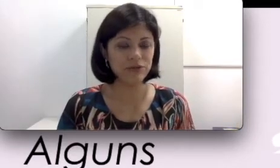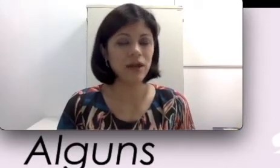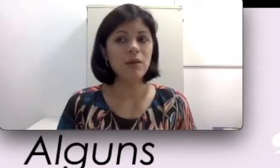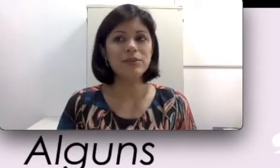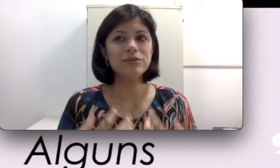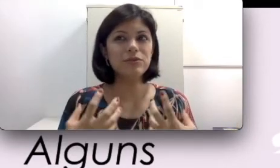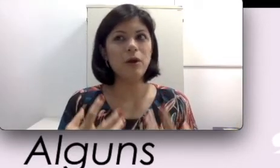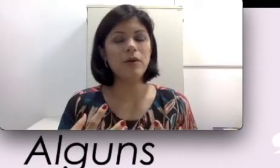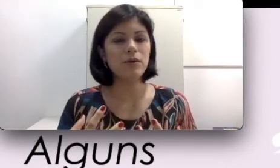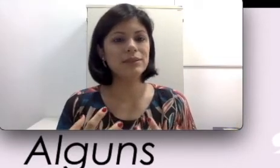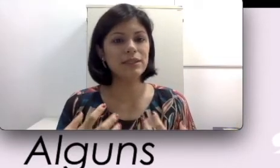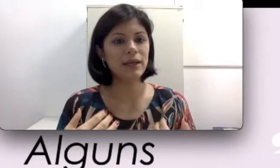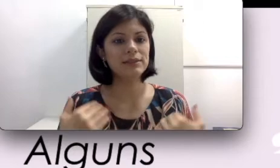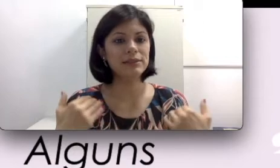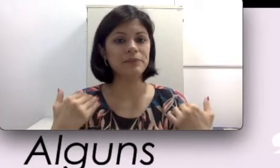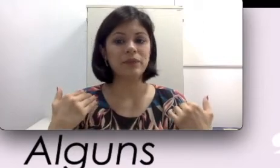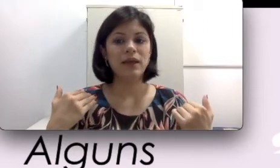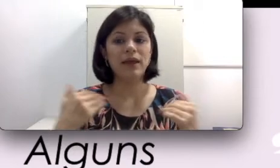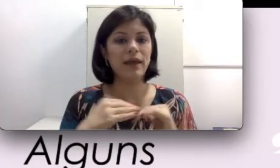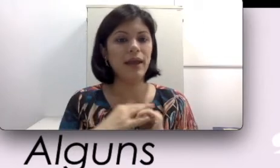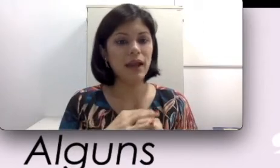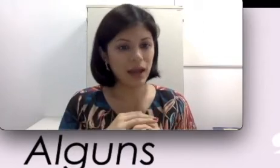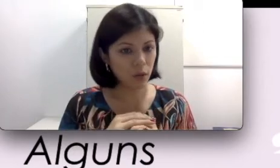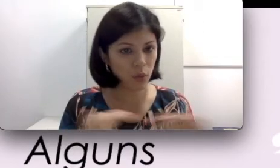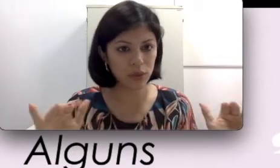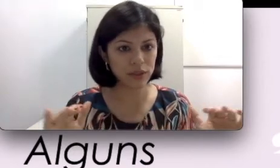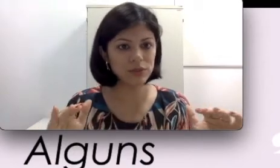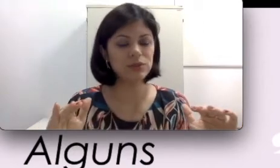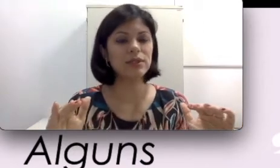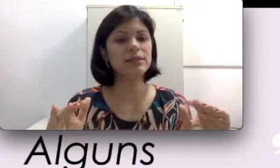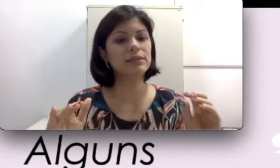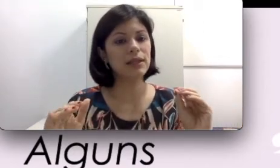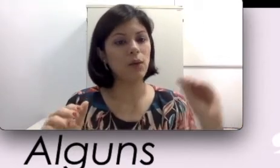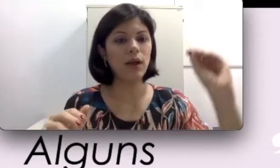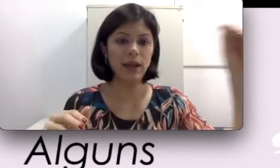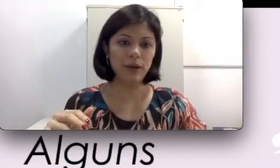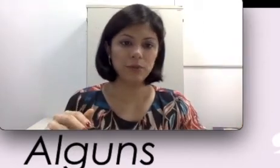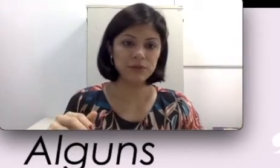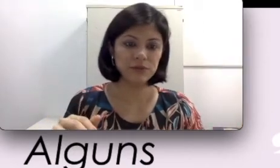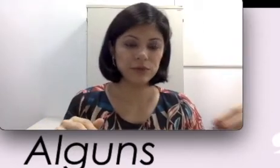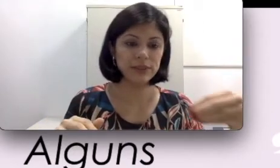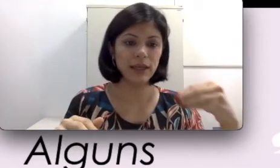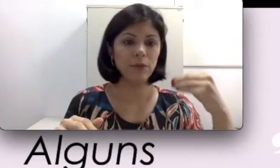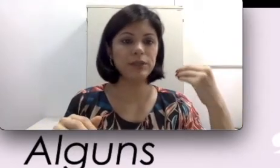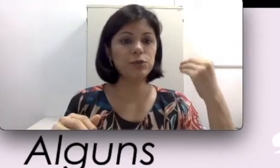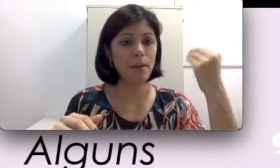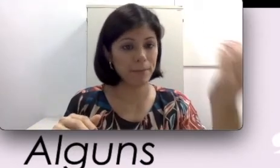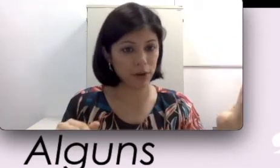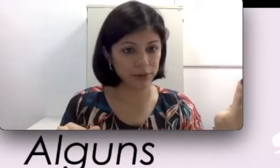Não é uma coisa que é a cura da surdez, não. Ela é como se fosse realmente uma prótese.